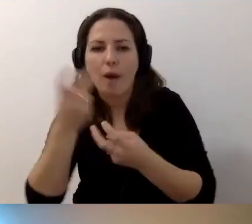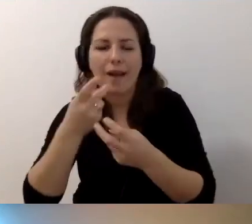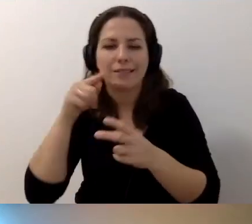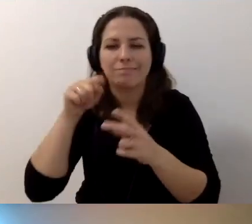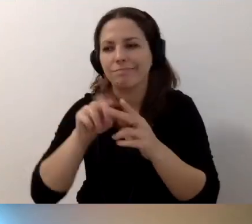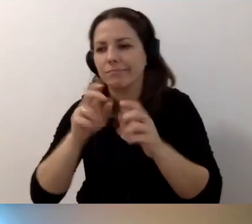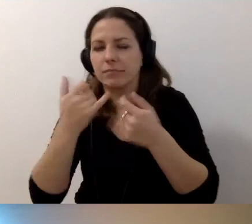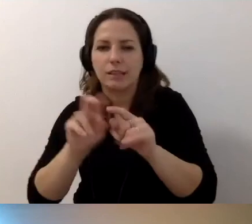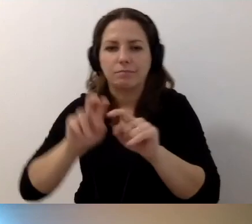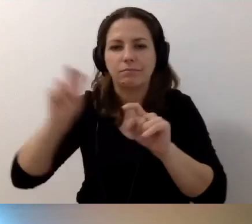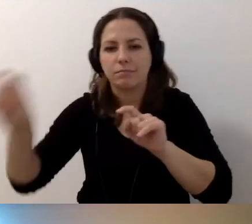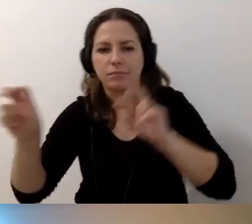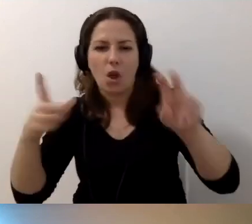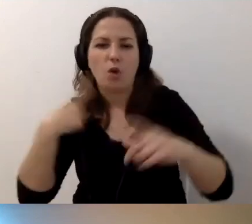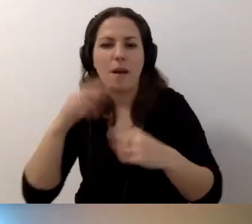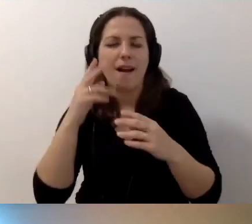Żeby osoba z niepełnosprawnością wzroku znalazła go szybko.